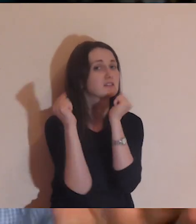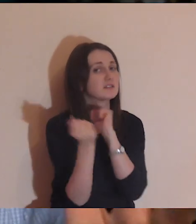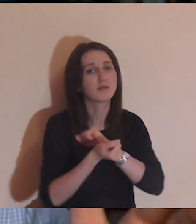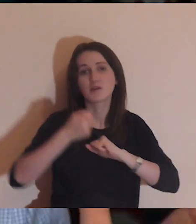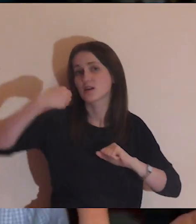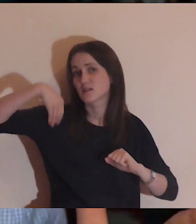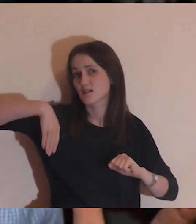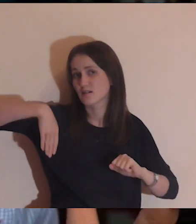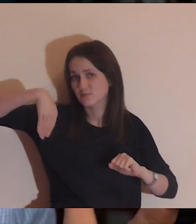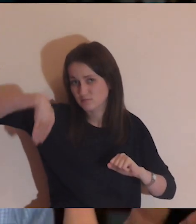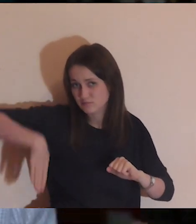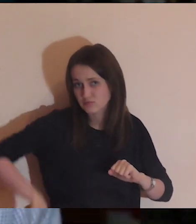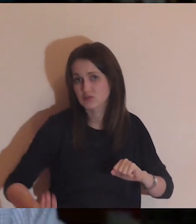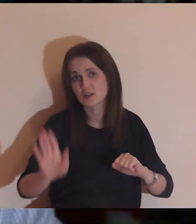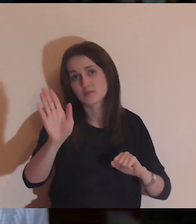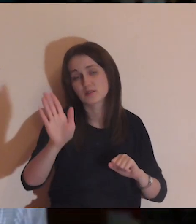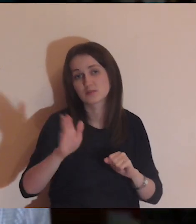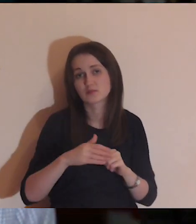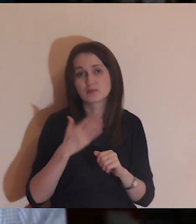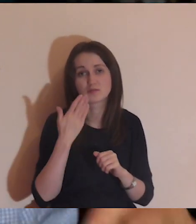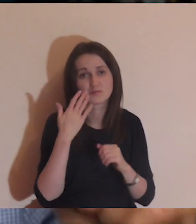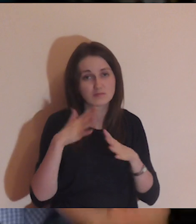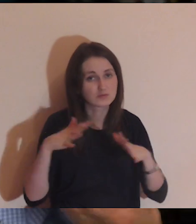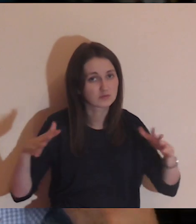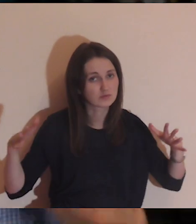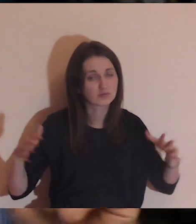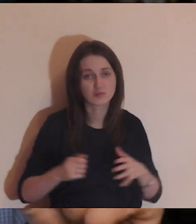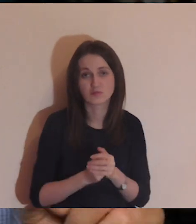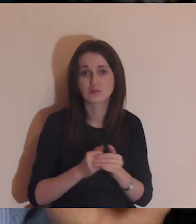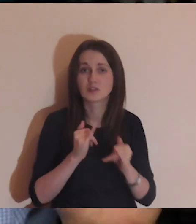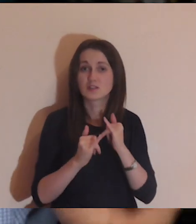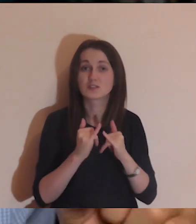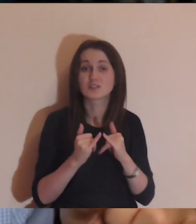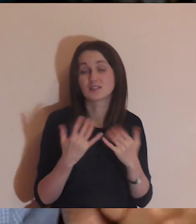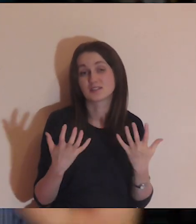że zamienia się w przepaść, i gdyby ktoś chciał przejść